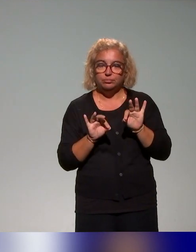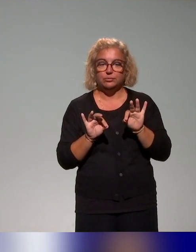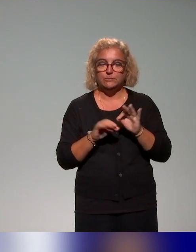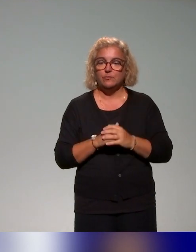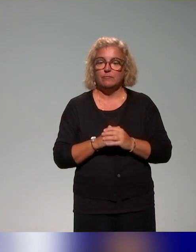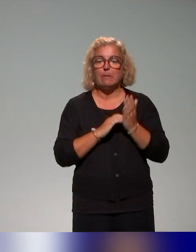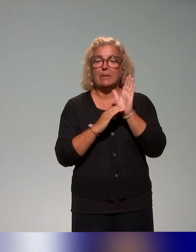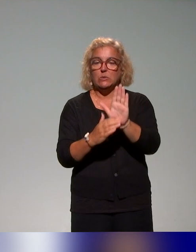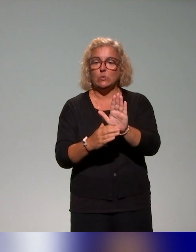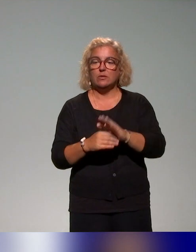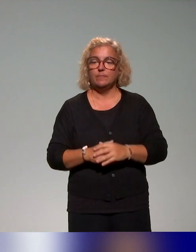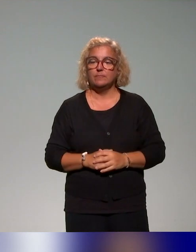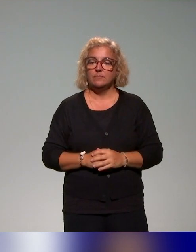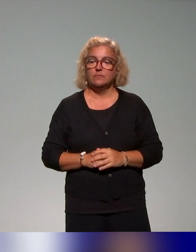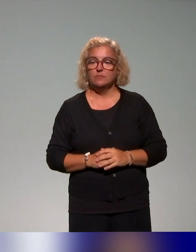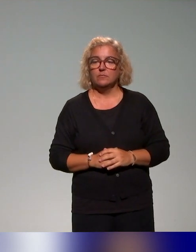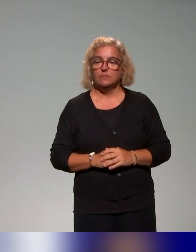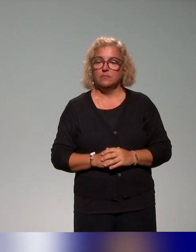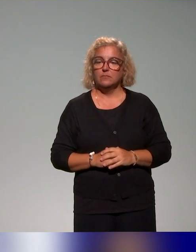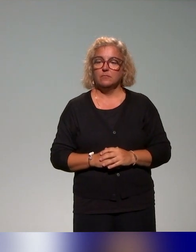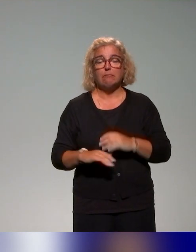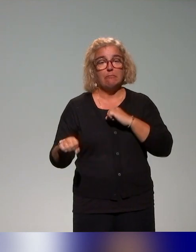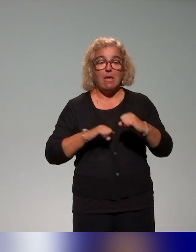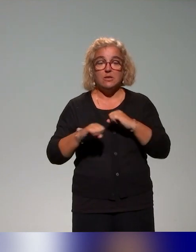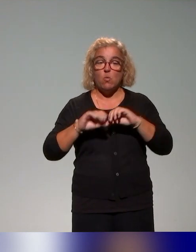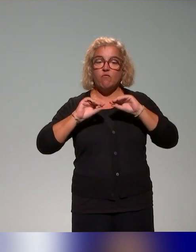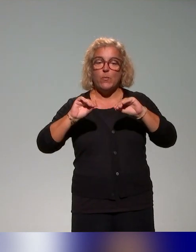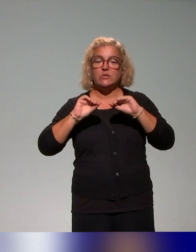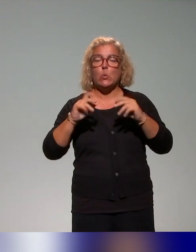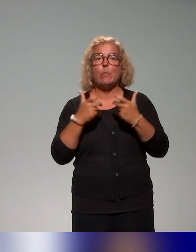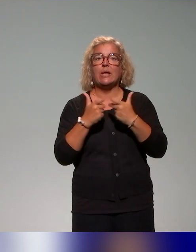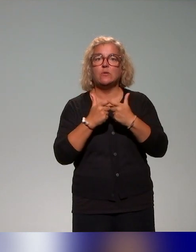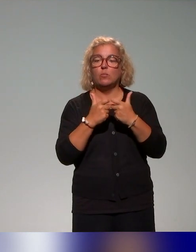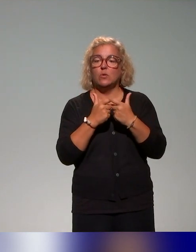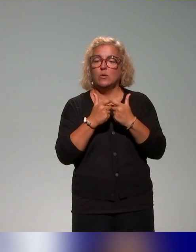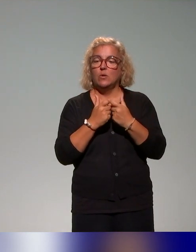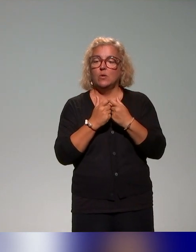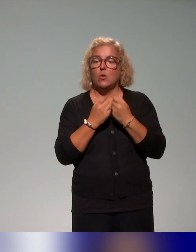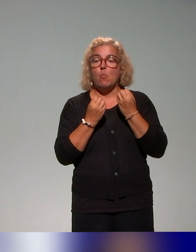présente, mais il s'agit là de deux actions de formation, par exemple une action proposée par l'Université de Lorraine,